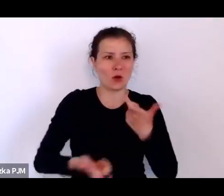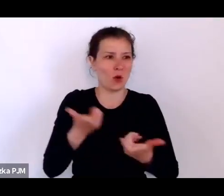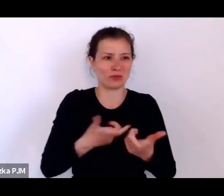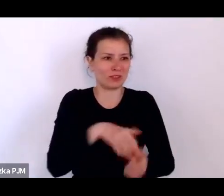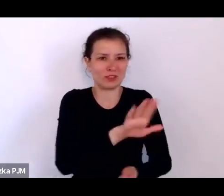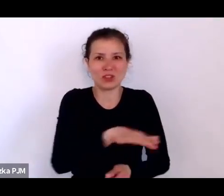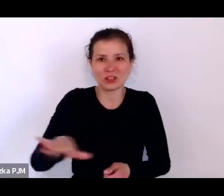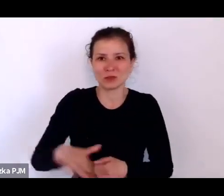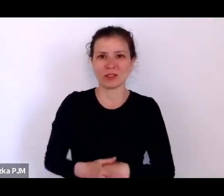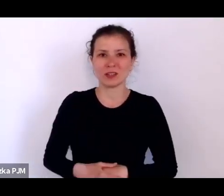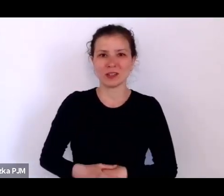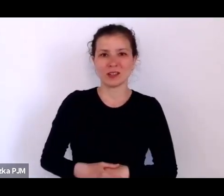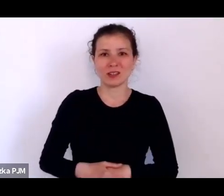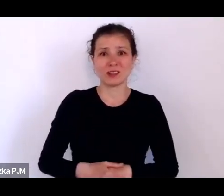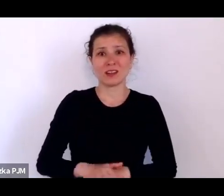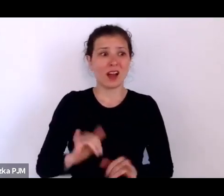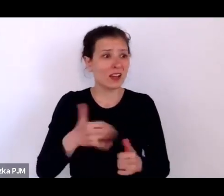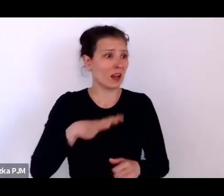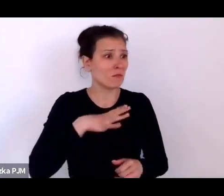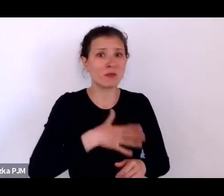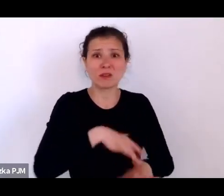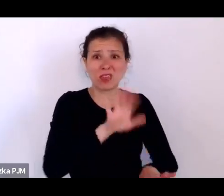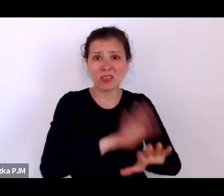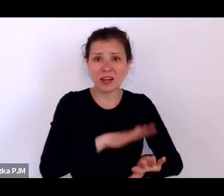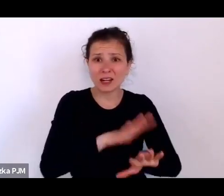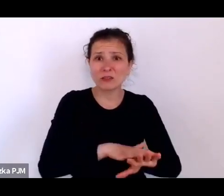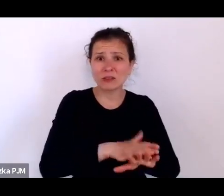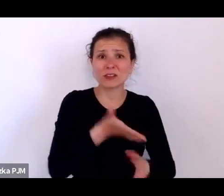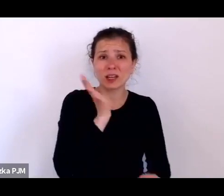No a jak one były traktowane, kiedy trafiały już do jakiejś ochronki